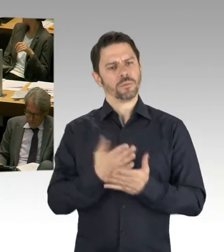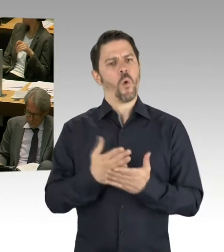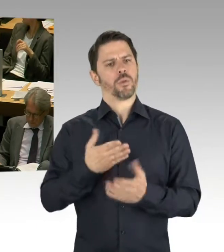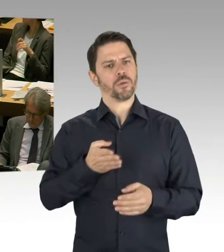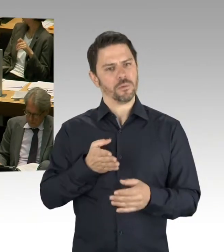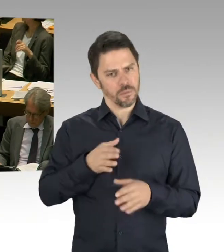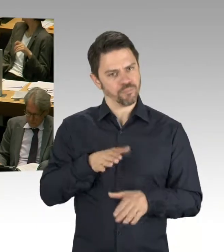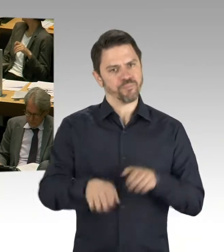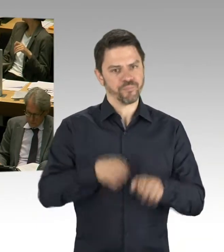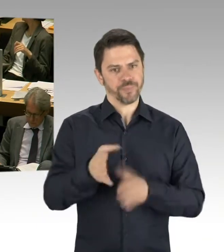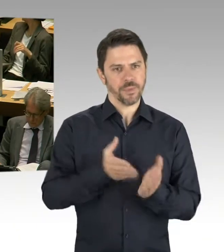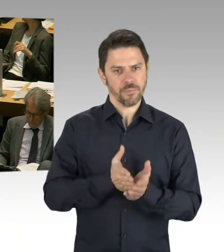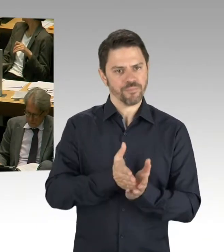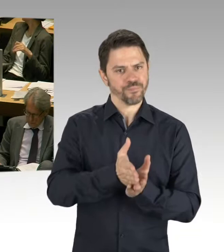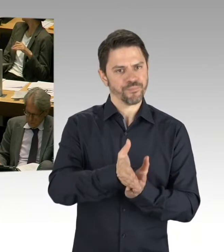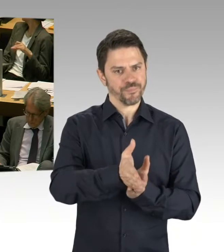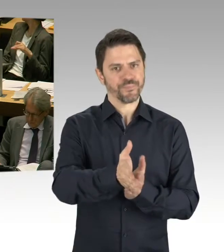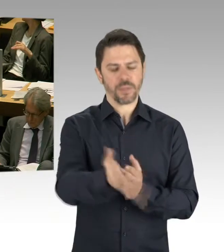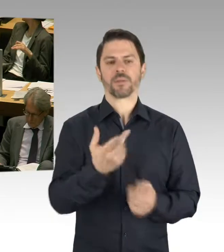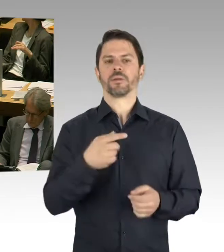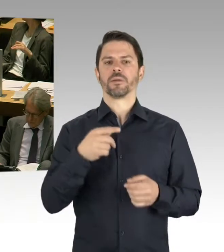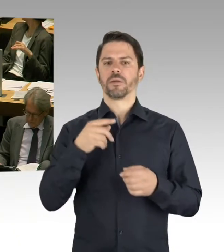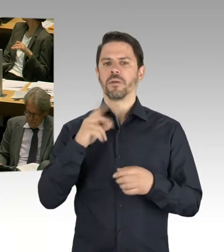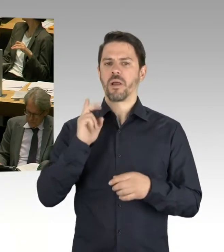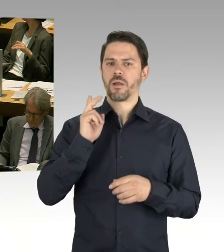Und die ersten Schulen werden ja in diesem Sommer auch eröffnet,